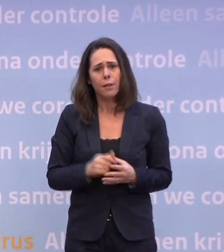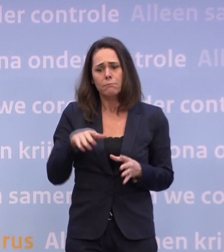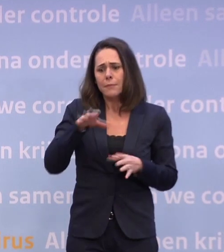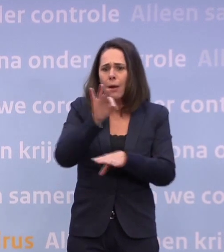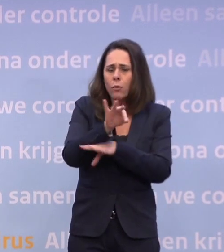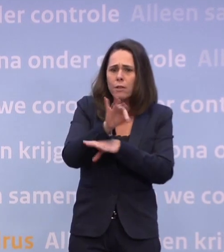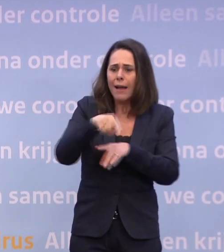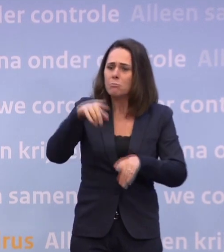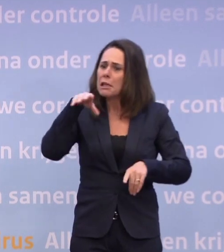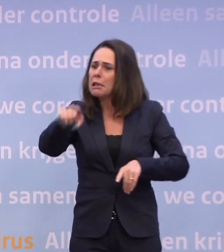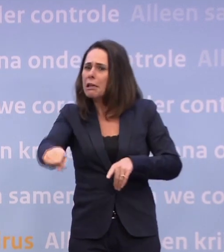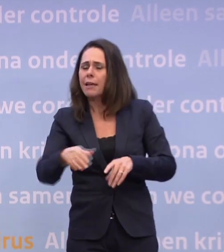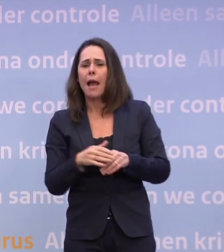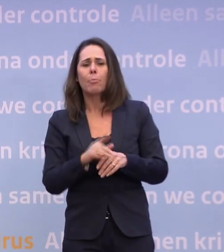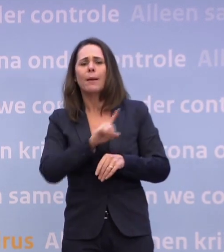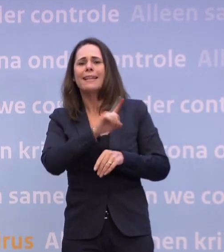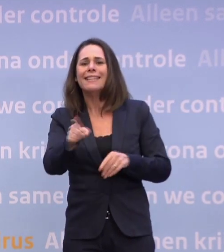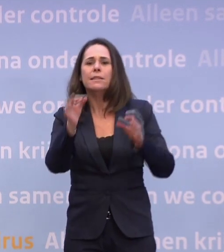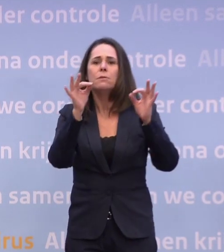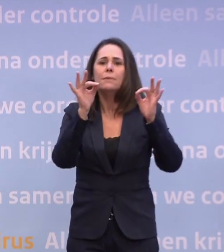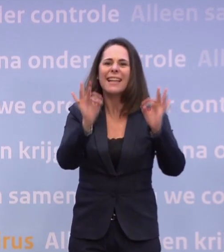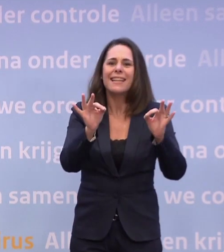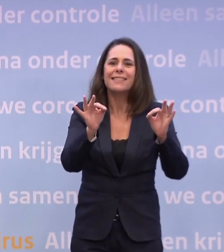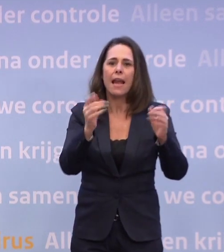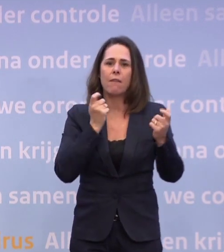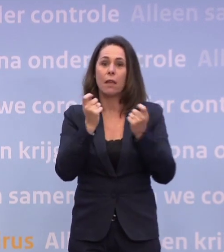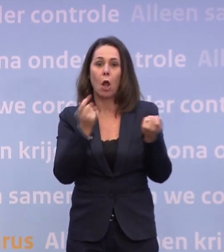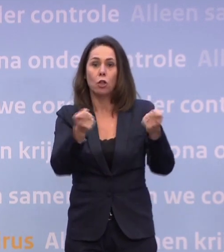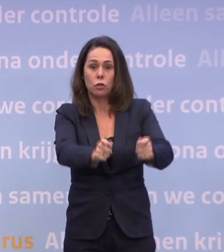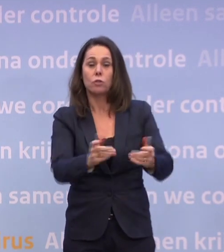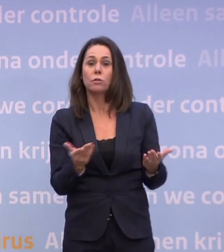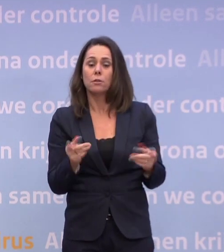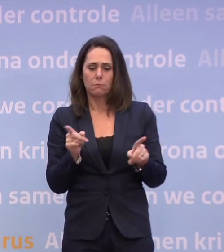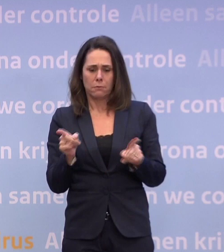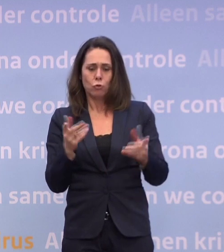...ingrijpender in de niet-essentiële winkels. Dat type, daar in die hoek moet je dan kijken.